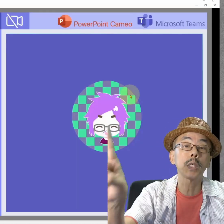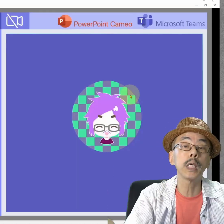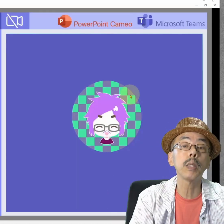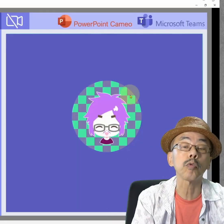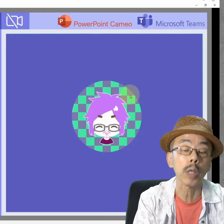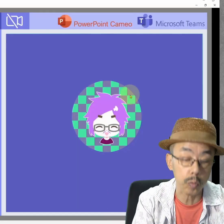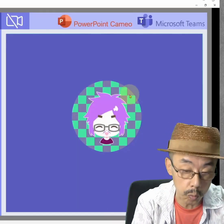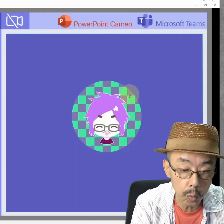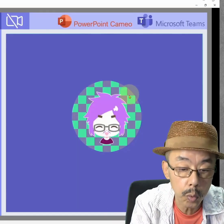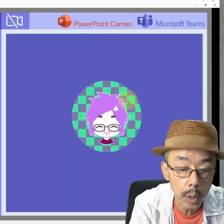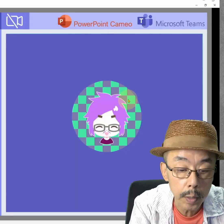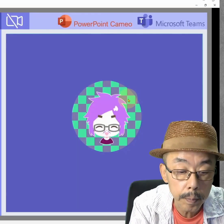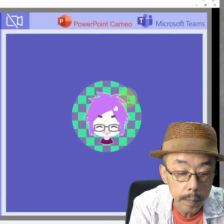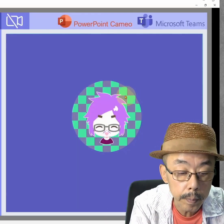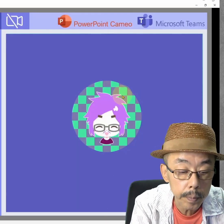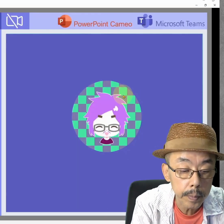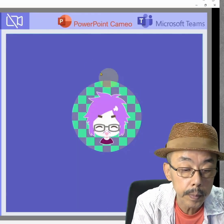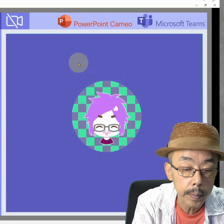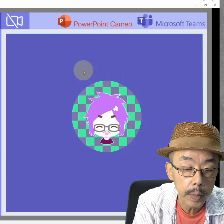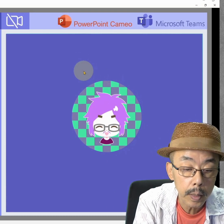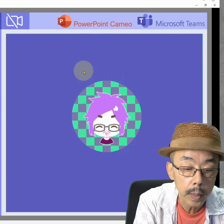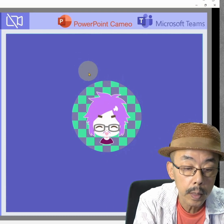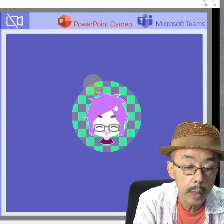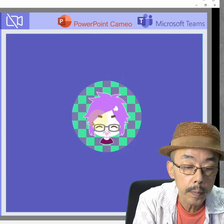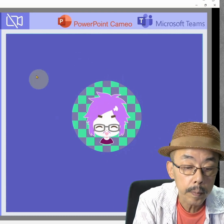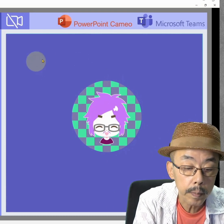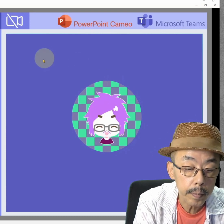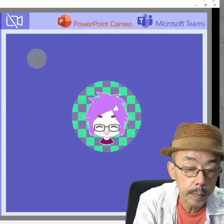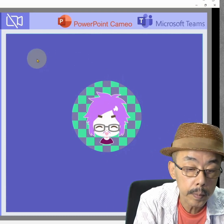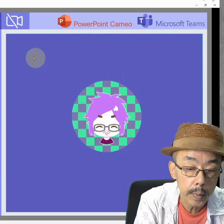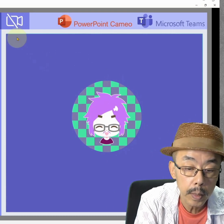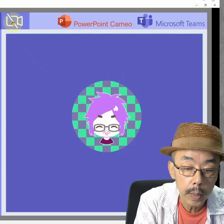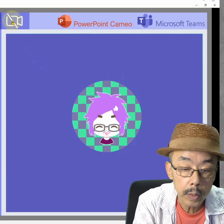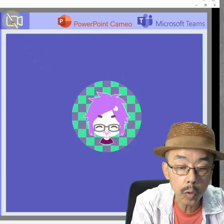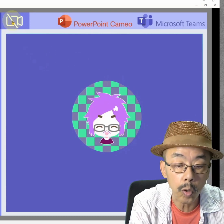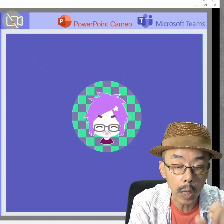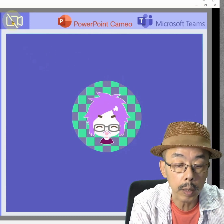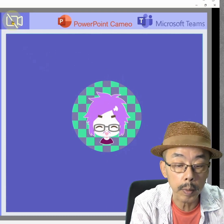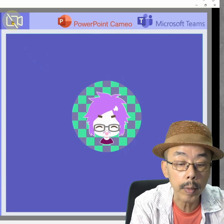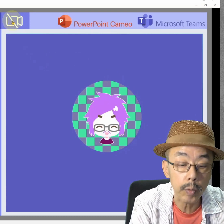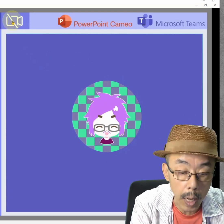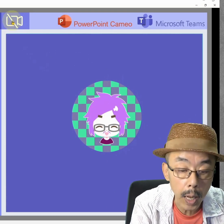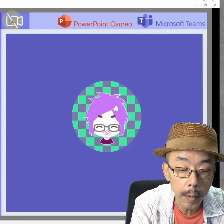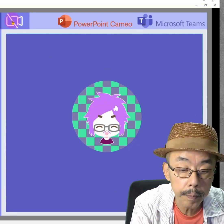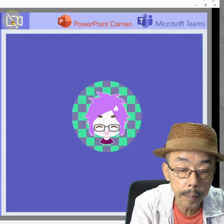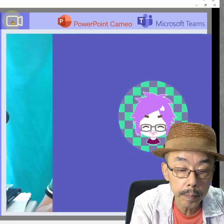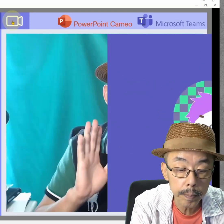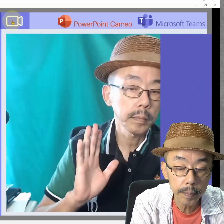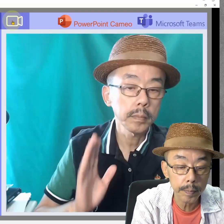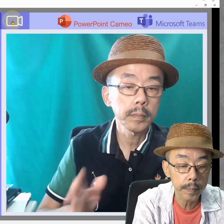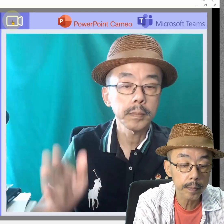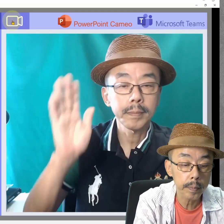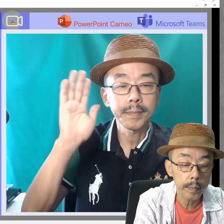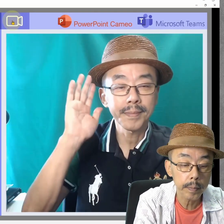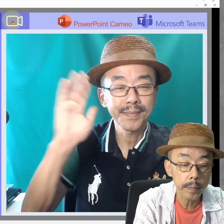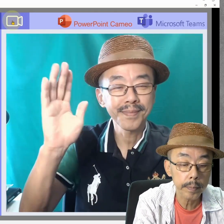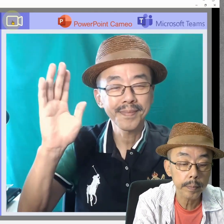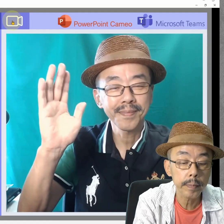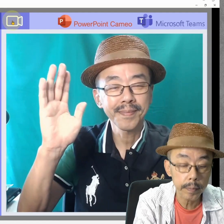はい、これ、Teamsの画面です。相手から見たところになります。